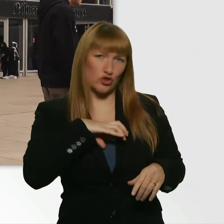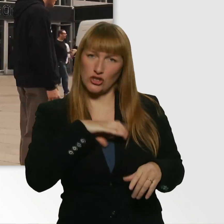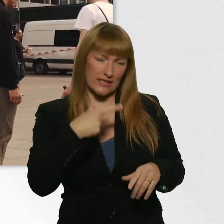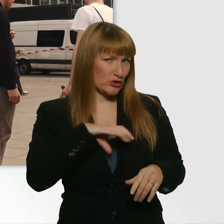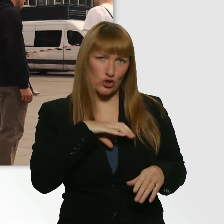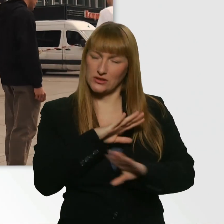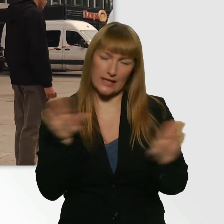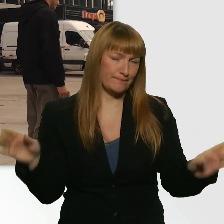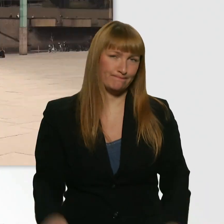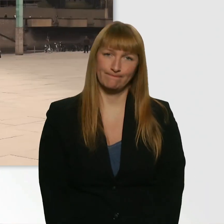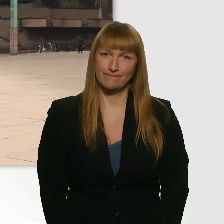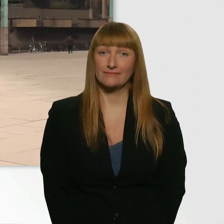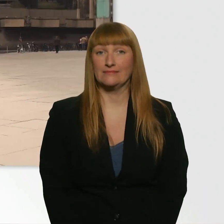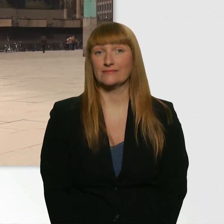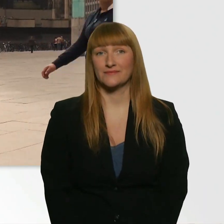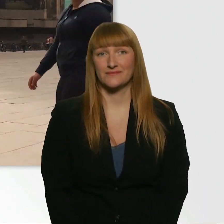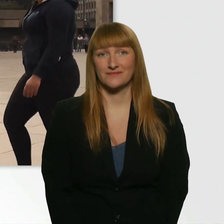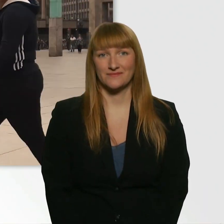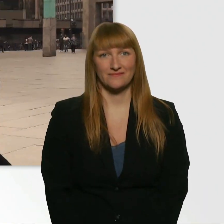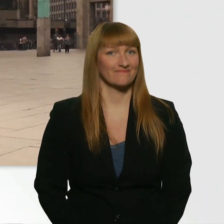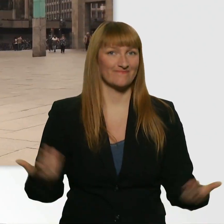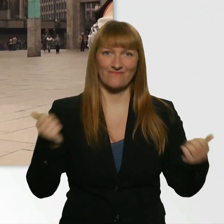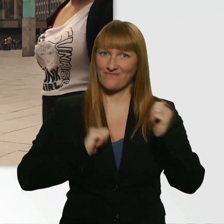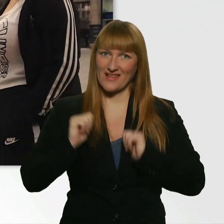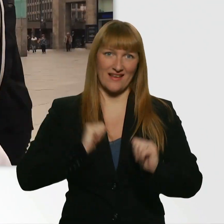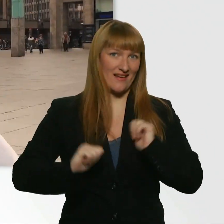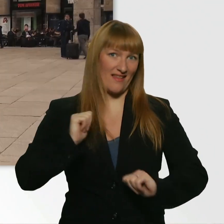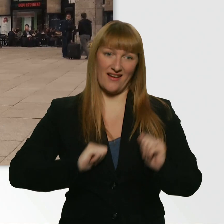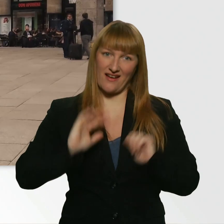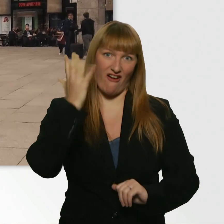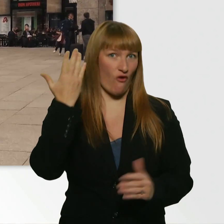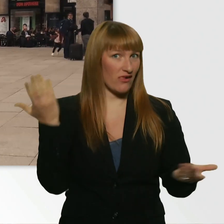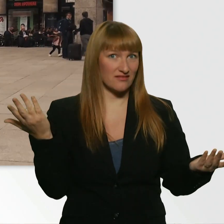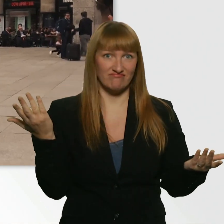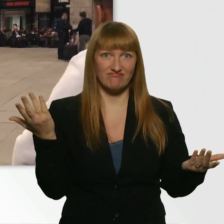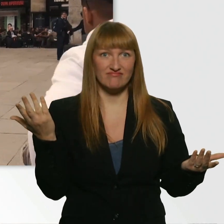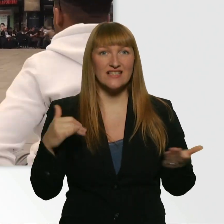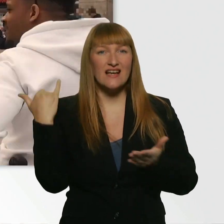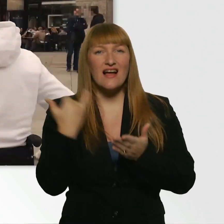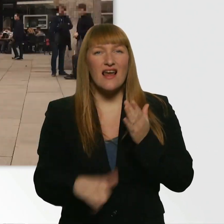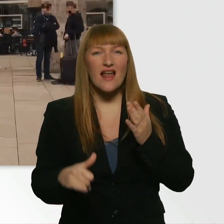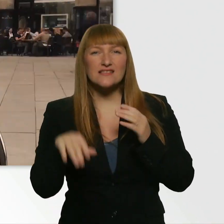Tut mir leid. - Okay. Leider keinen Erfolg gehabt. Letzter Versuch, Kübra. (Kübra) Letzter Versuch.